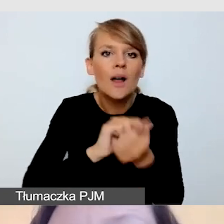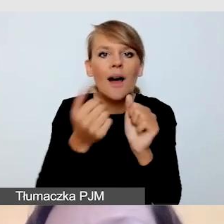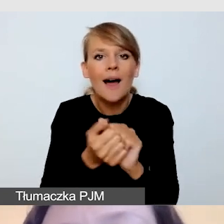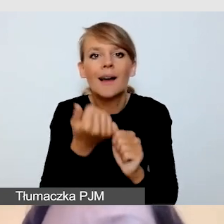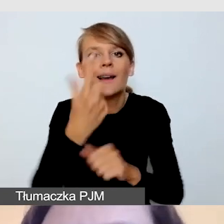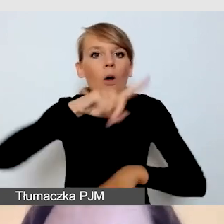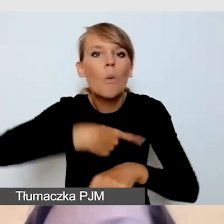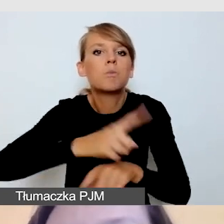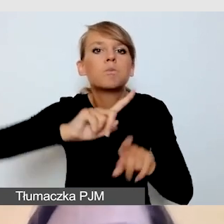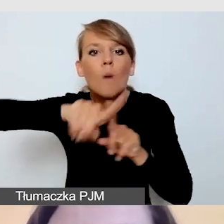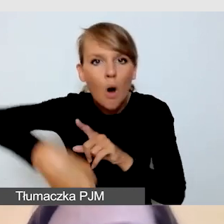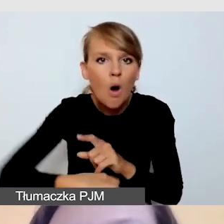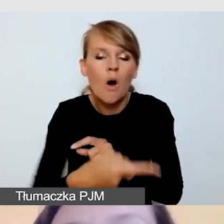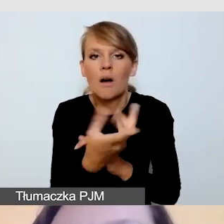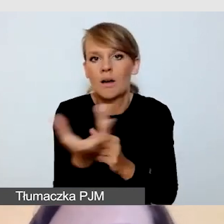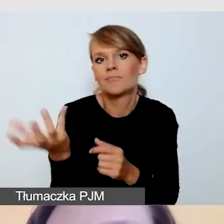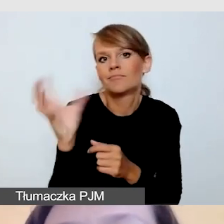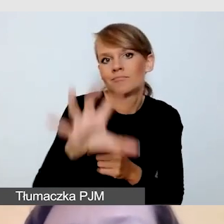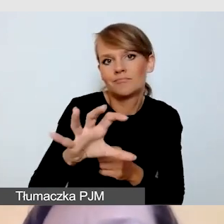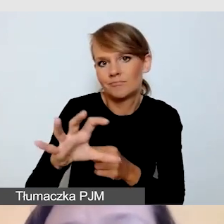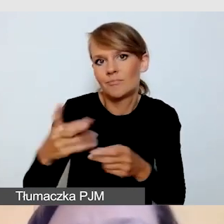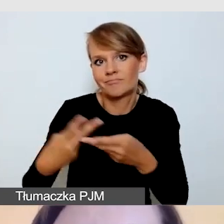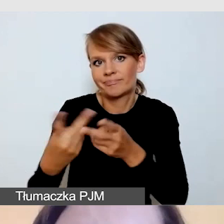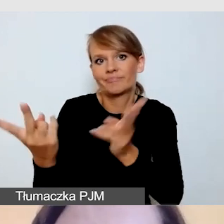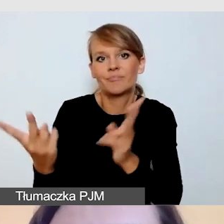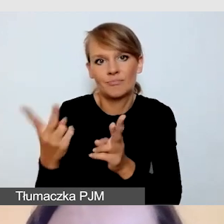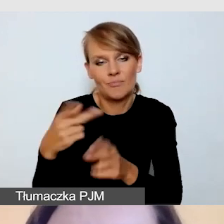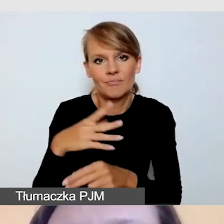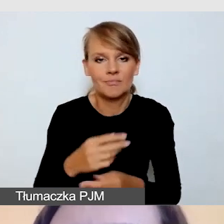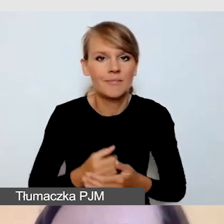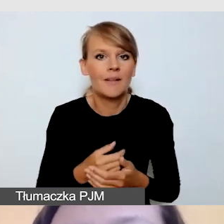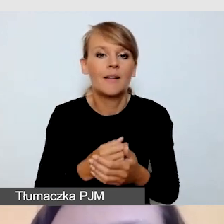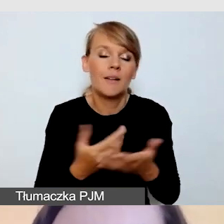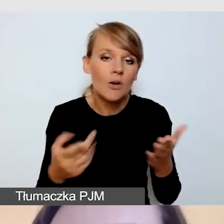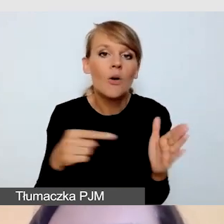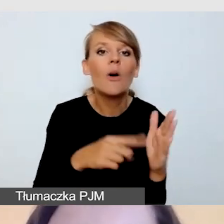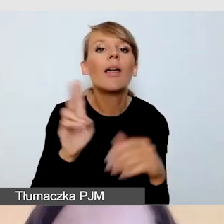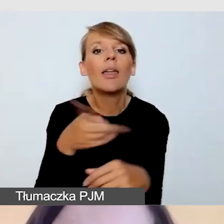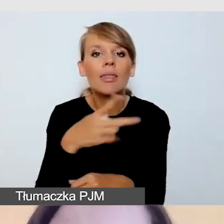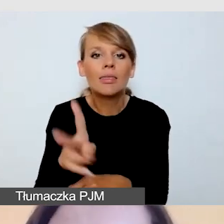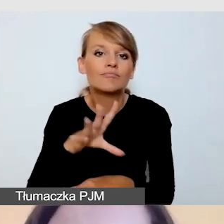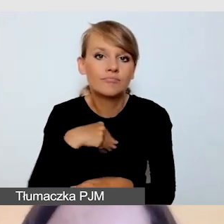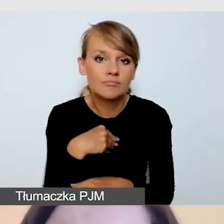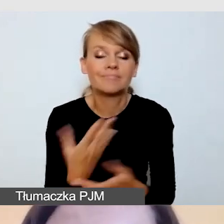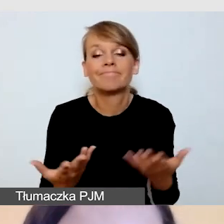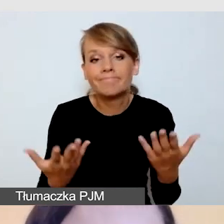Takie rozwiązania po pierwsze pozwala nam w sytuacji, kiedy mamy ograniczone środki budżetowe,